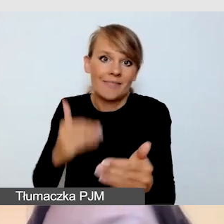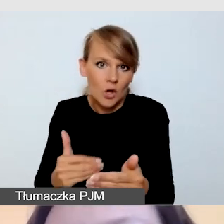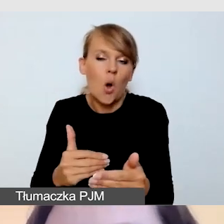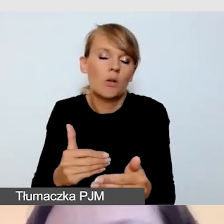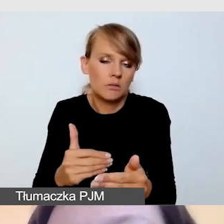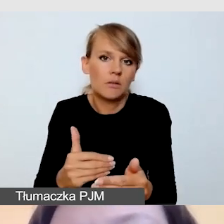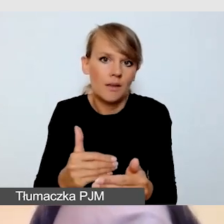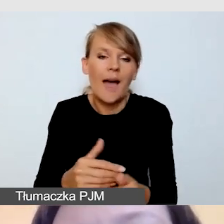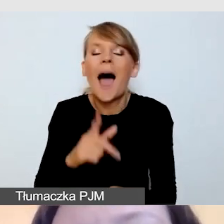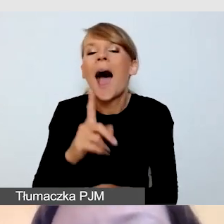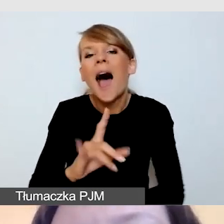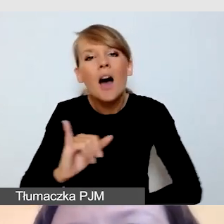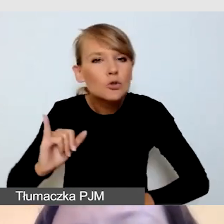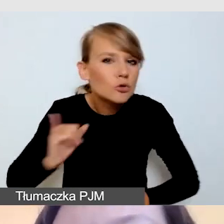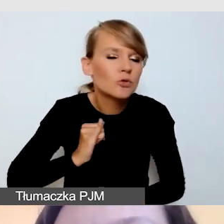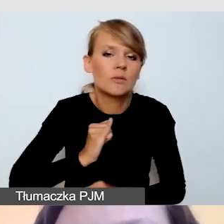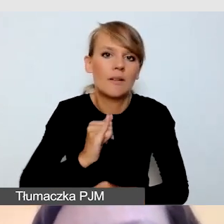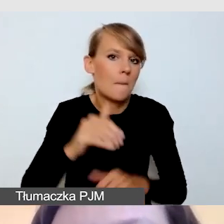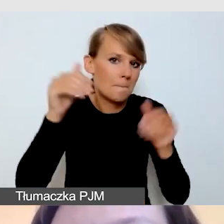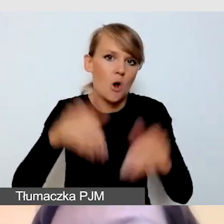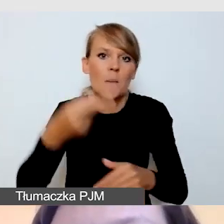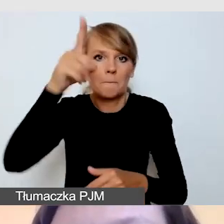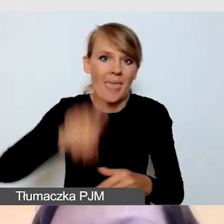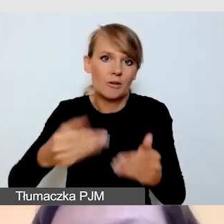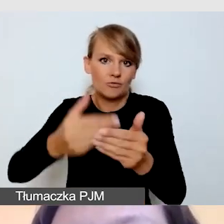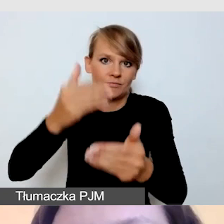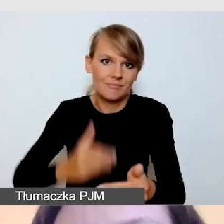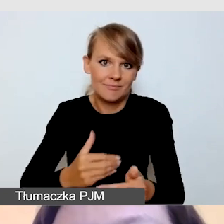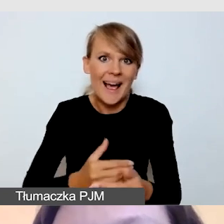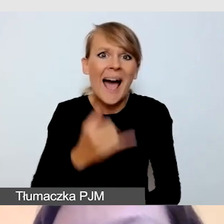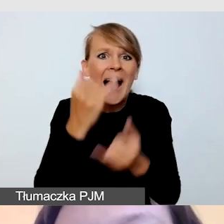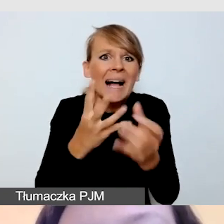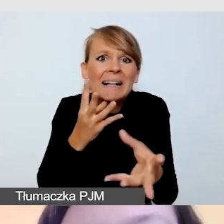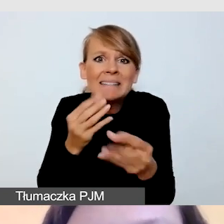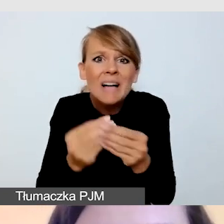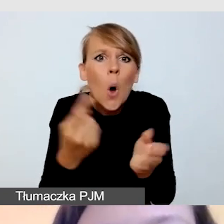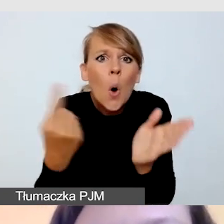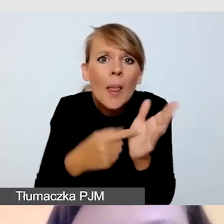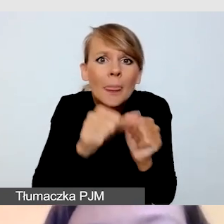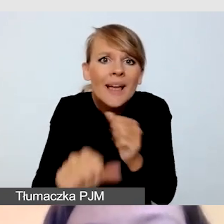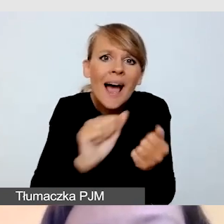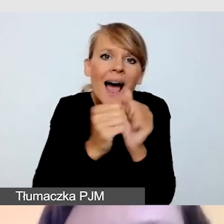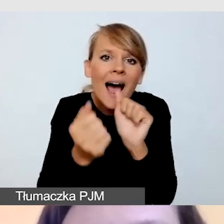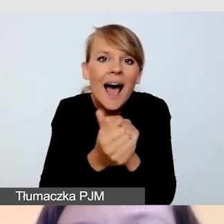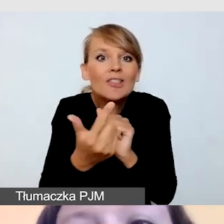Bardzo ryzykowna jest próba szukania tłumacza w ostatnim tygodniu albo na trzy dni przed wydarzeniem.